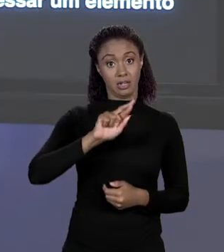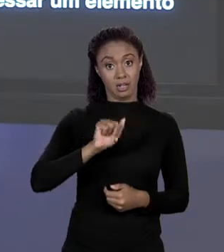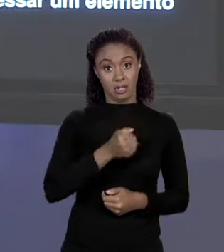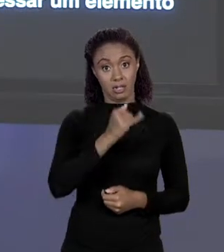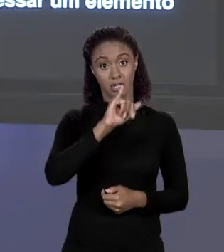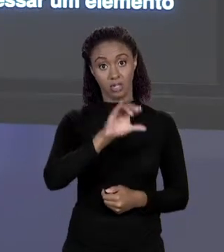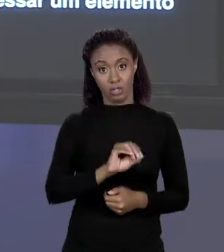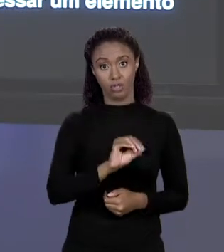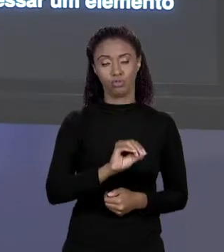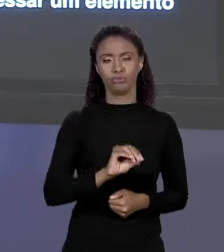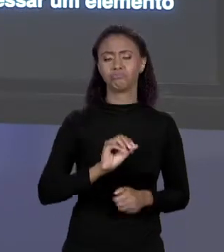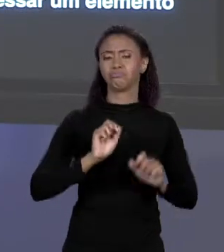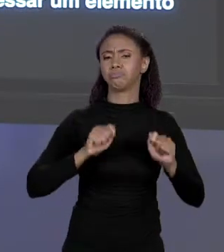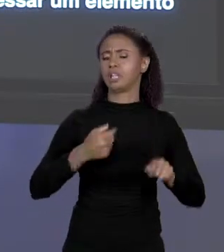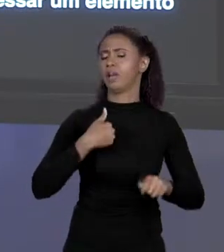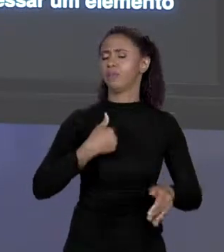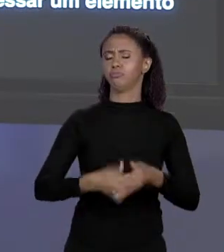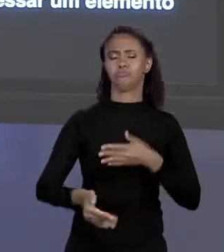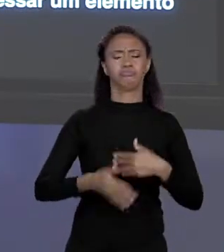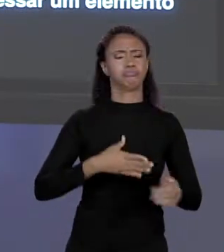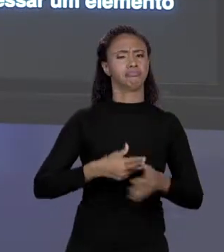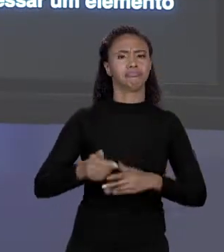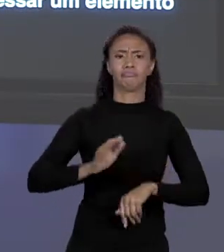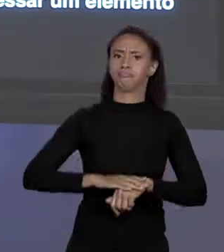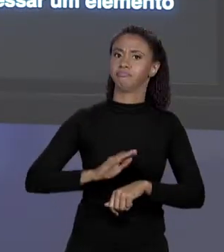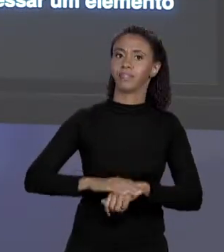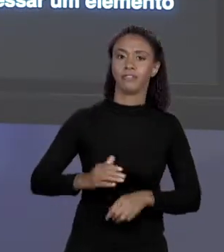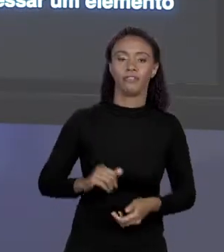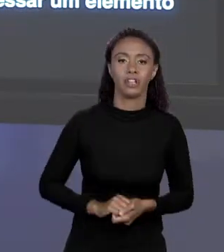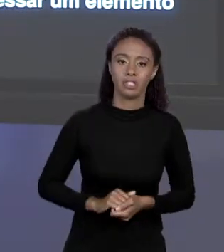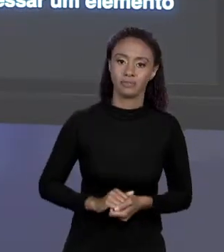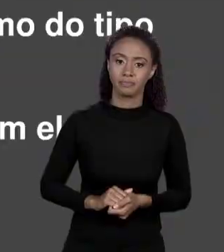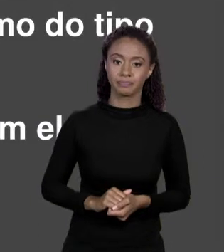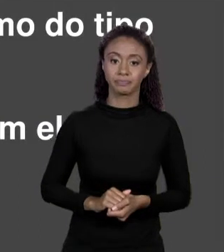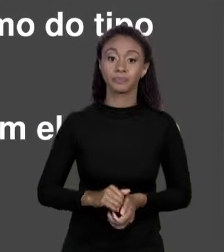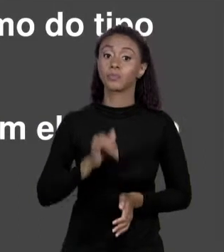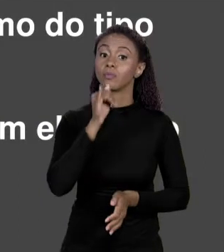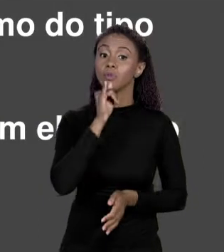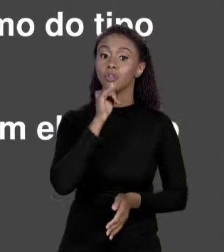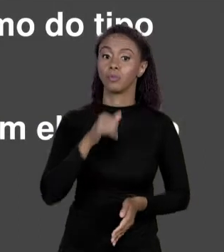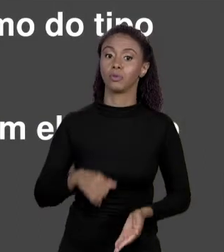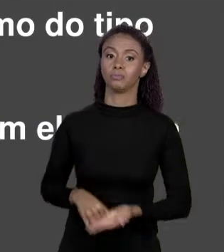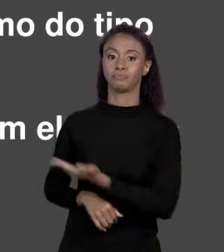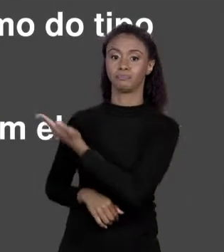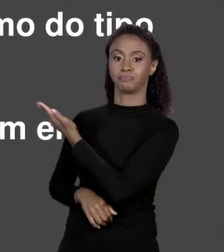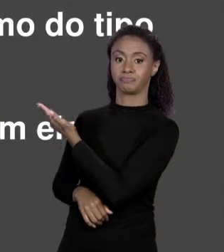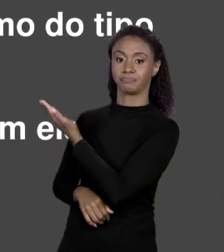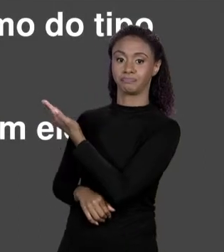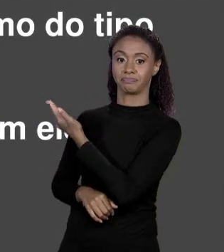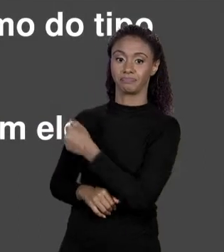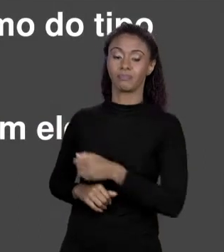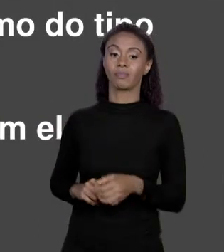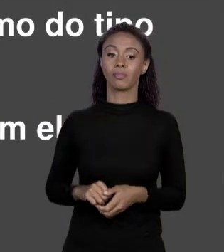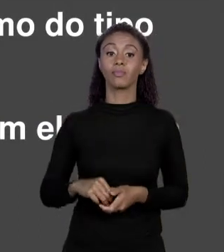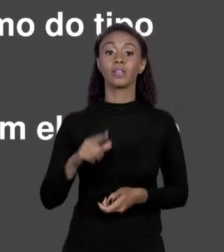COMO SE ELES FOSSEM UMA VARIÁVEL COMUM, POR EXEMPLO, TEM UMA VARIÁVEL "X" QUE É "DOUBLE" QUE RECEBE O PRIMEIRO